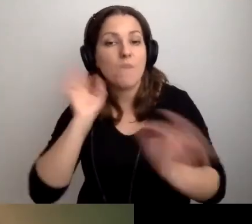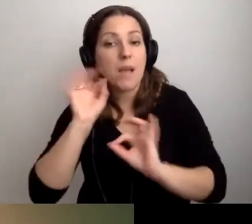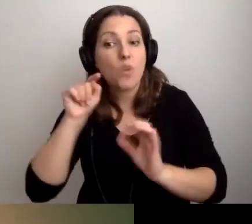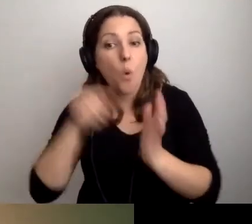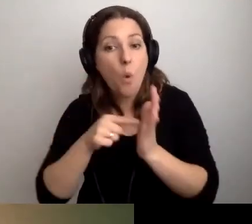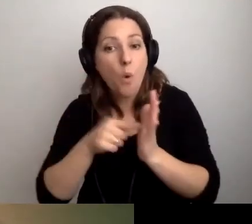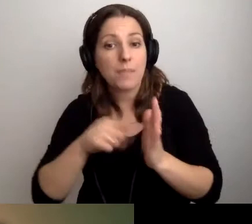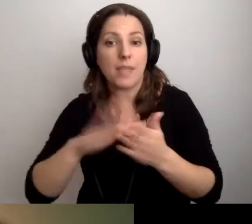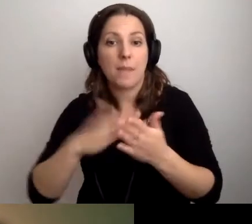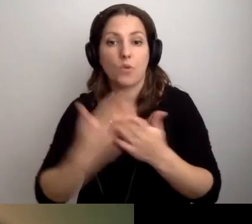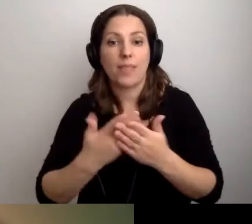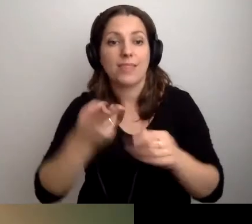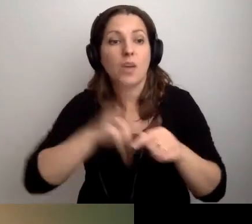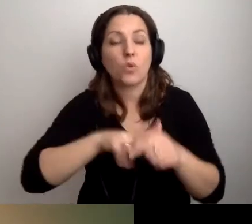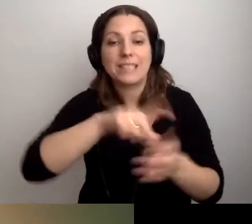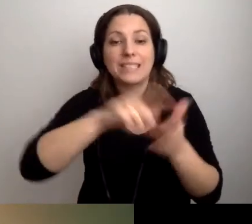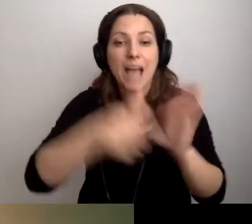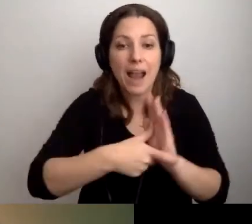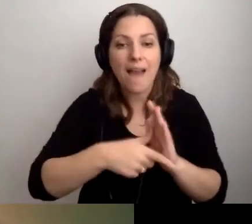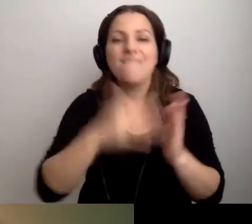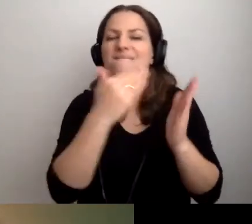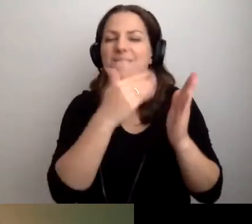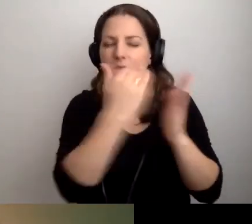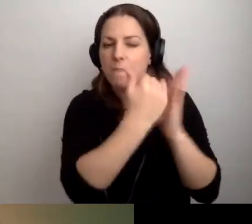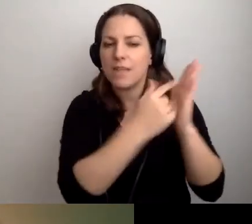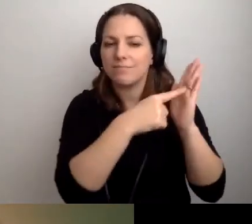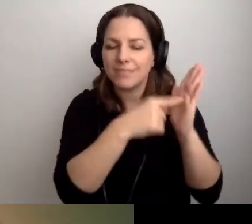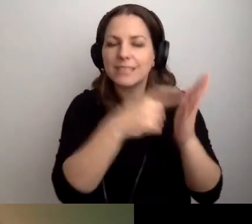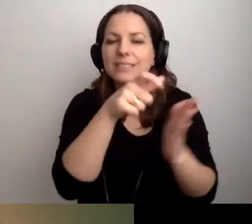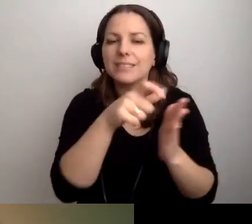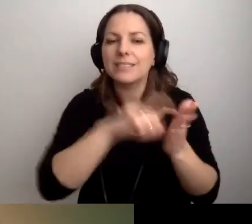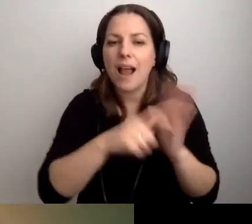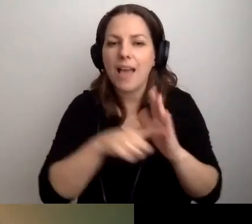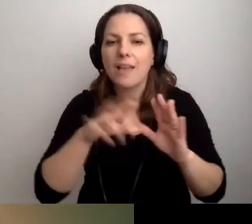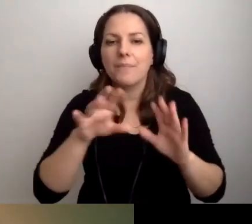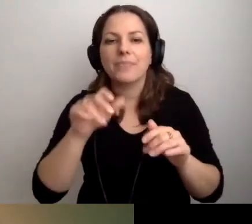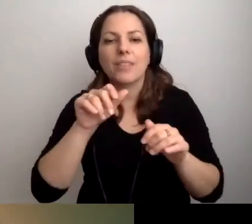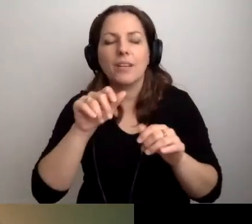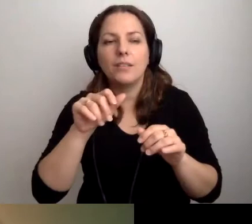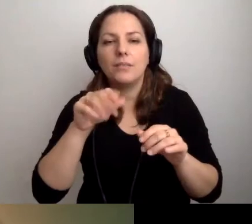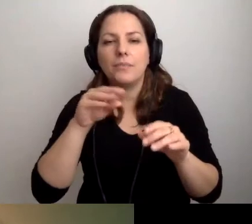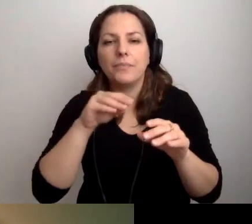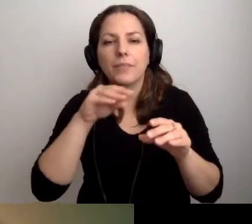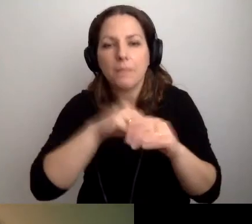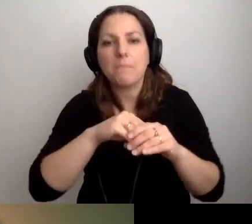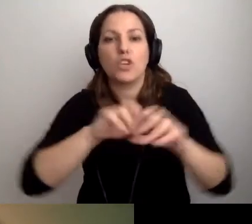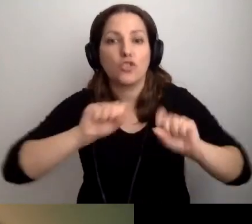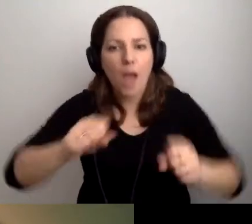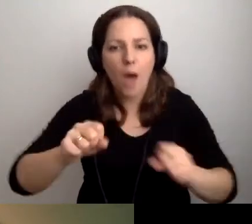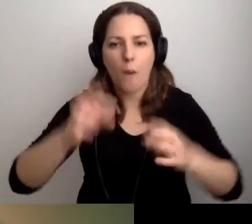że w niektórych salach działa pętla indukcyjna.